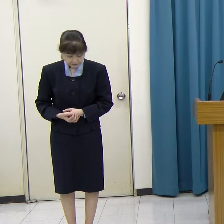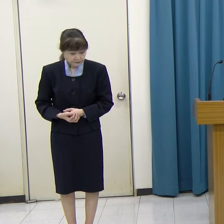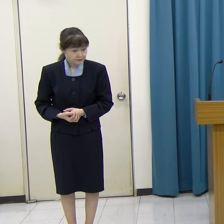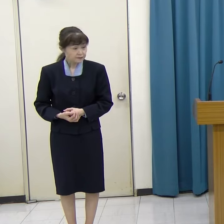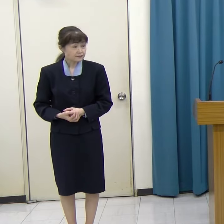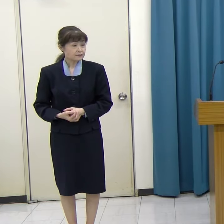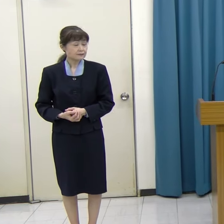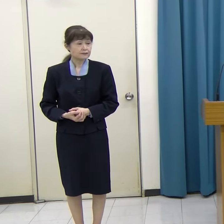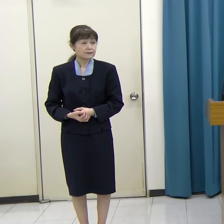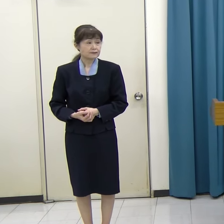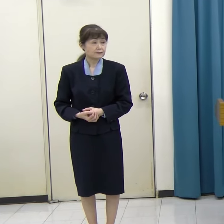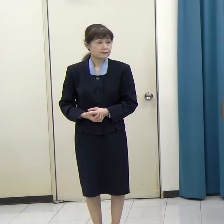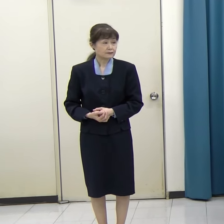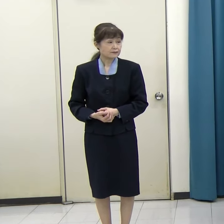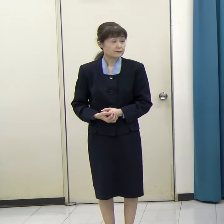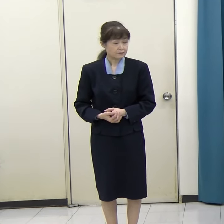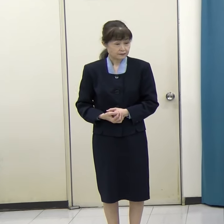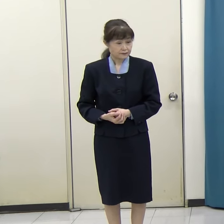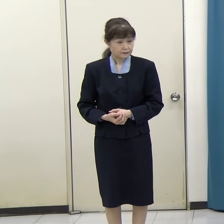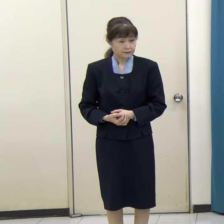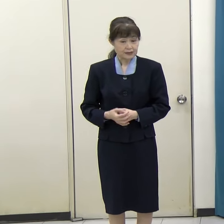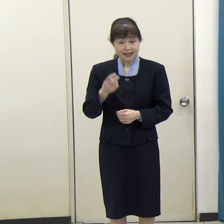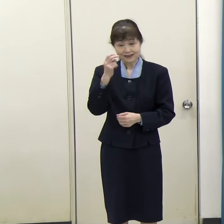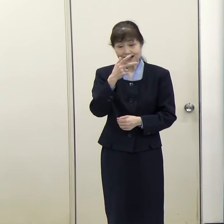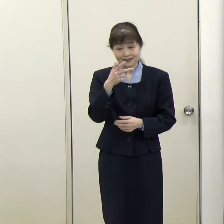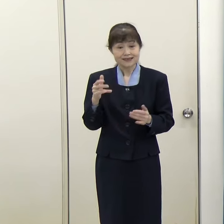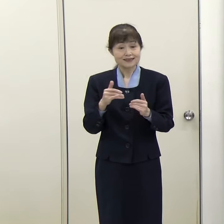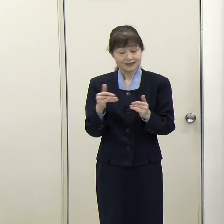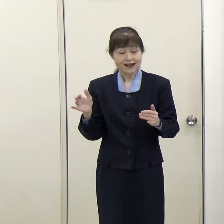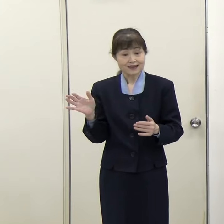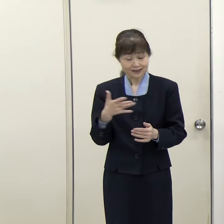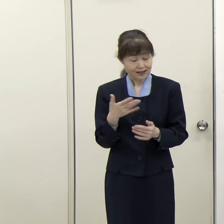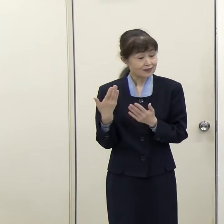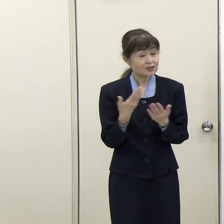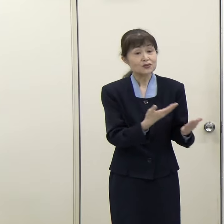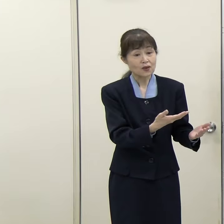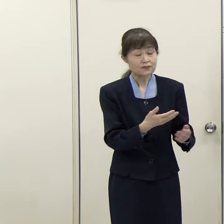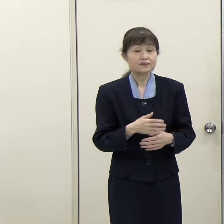質疑応答